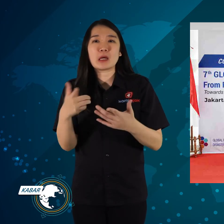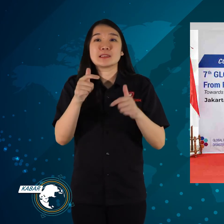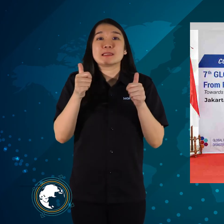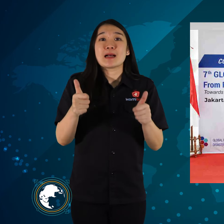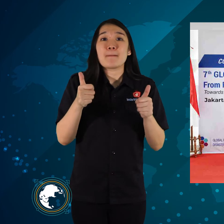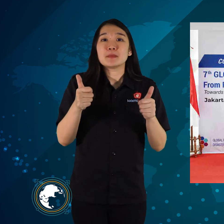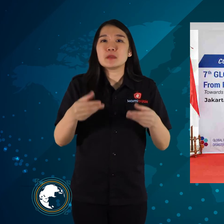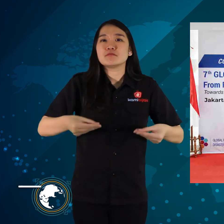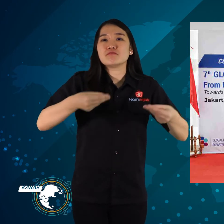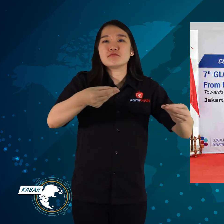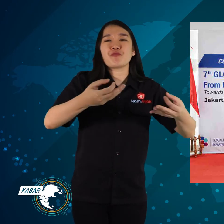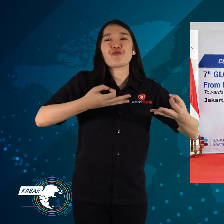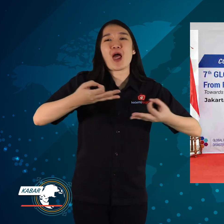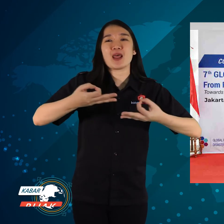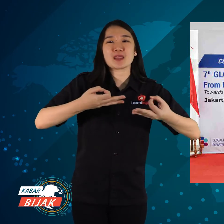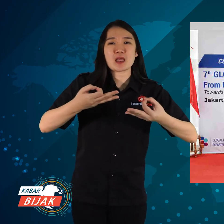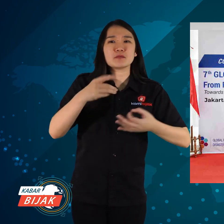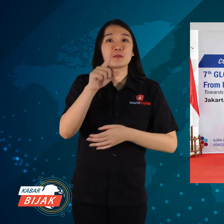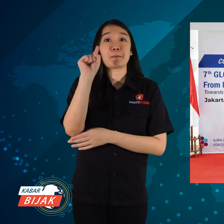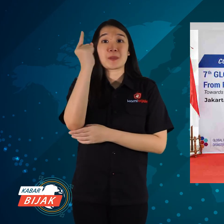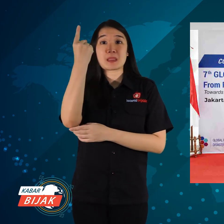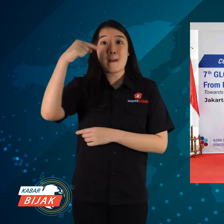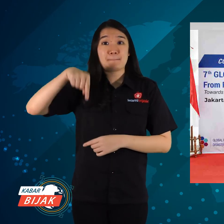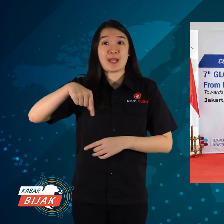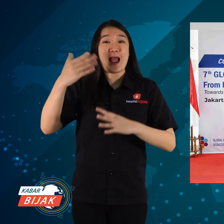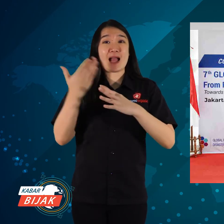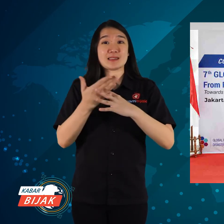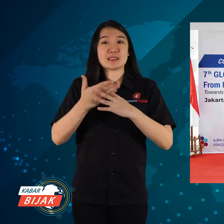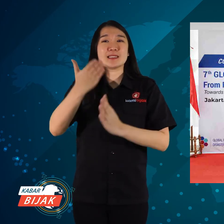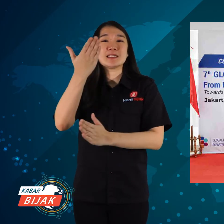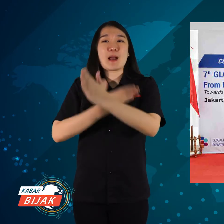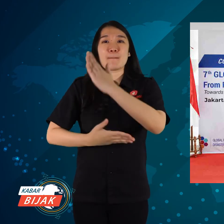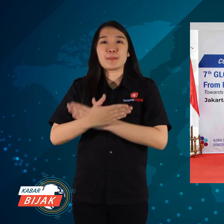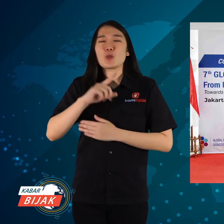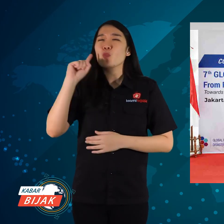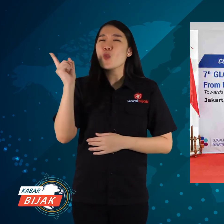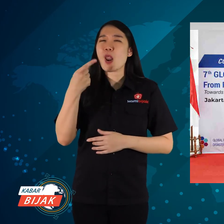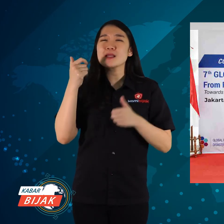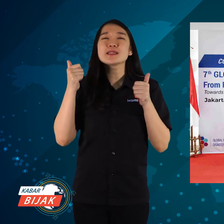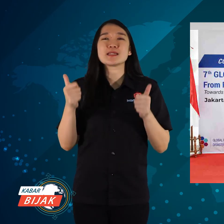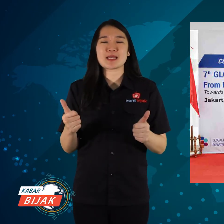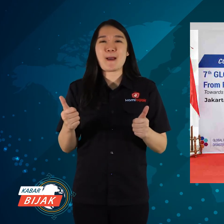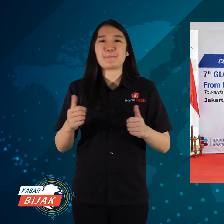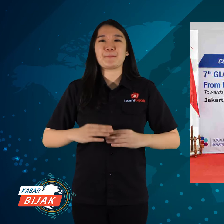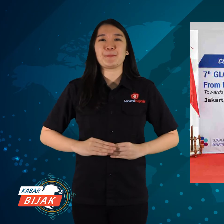yakni bersiap-siap untuk menyediakan fasilitas, pertama akses disabilitas mulai disiapkan.